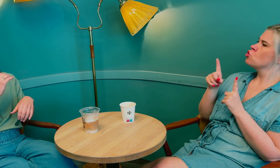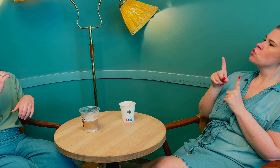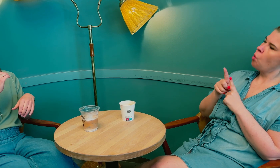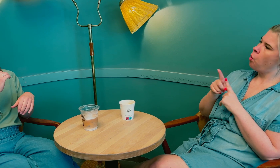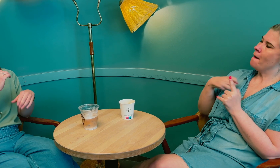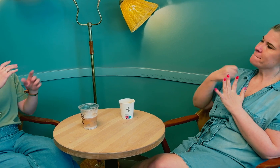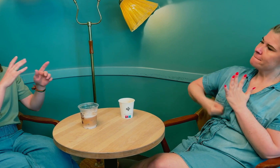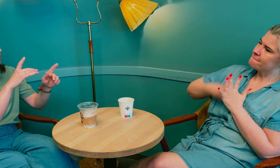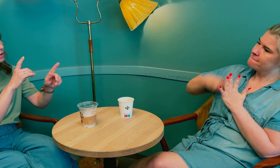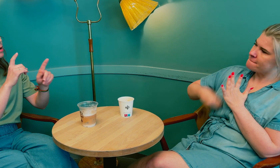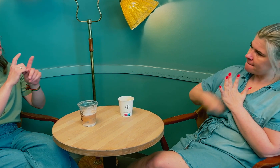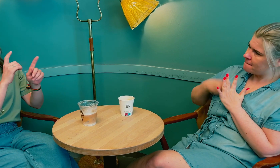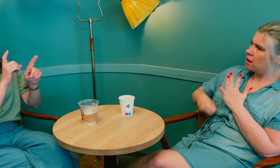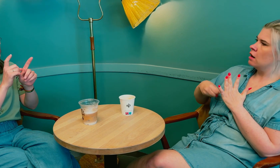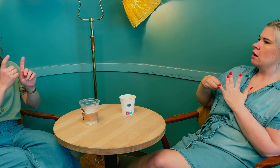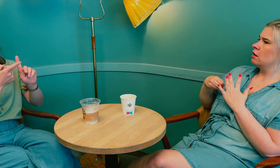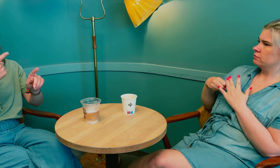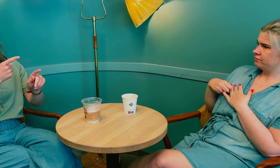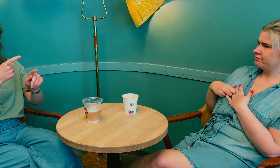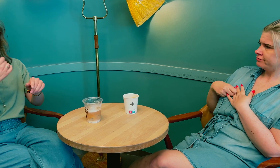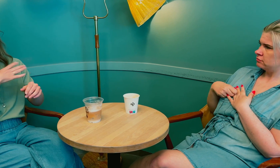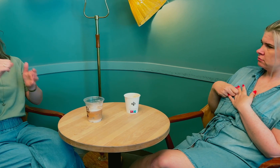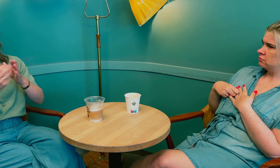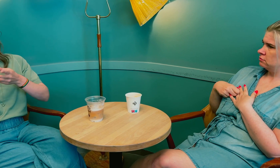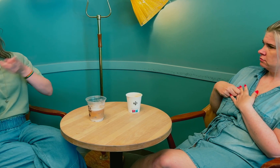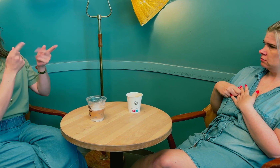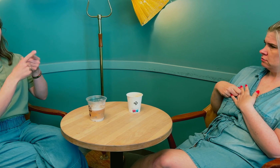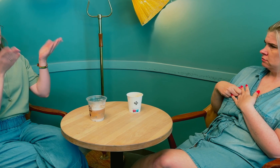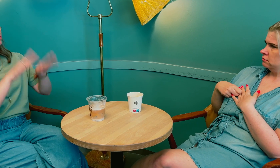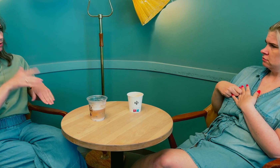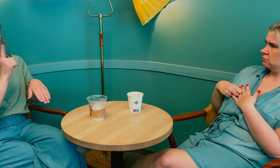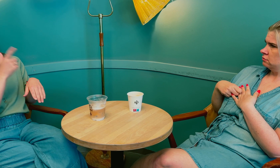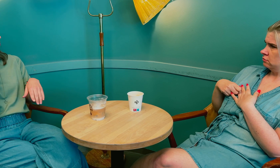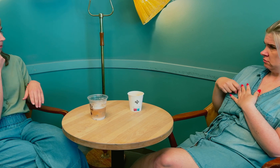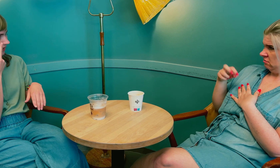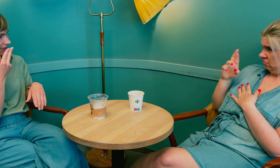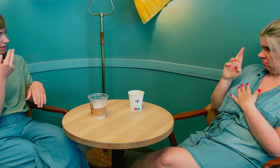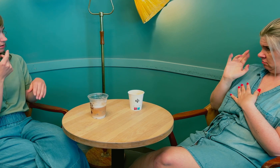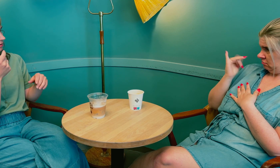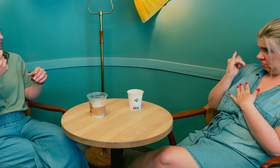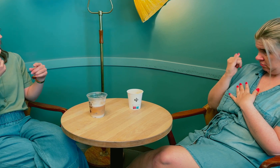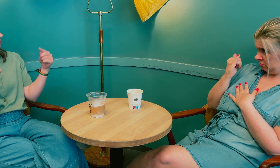Jeg måtte kjempe … De ba om henvisning på grunn av blodpropp, men det ble avslått fordi du er døvblind?